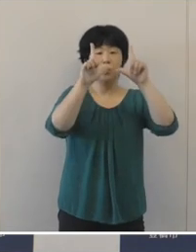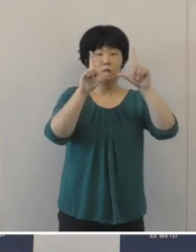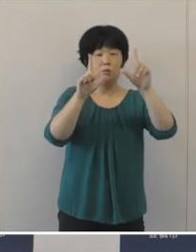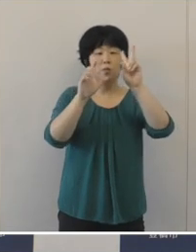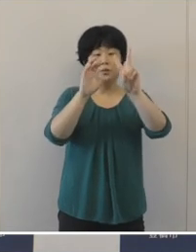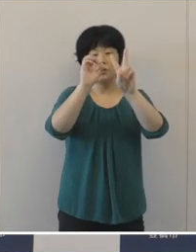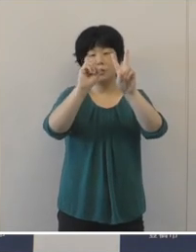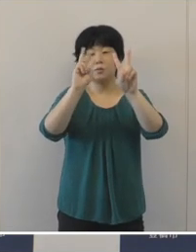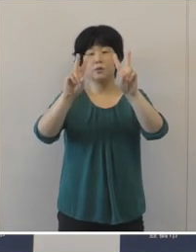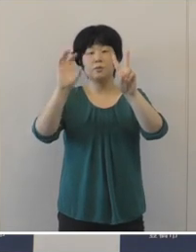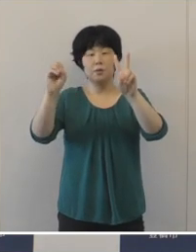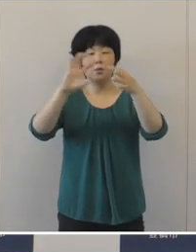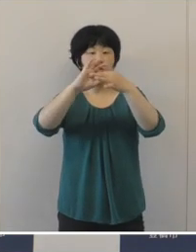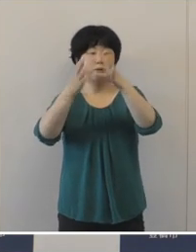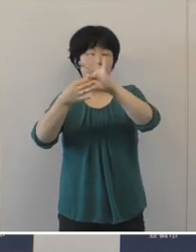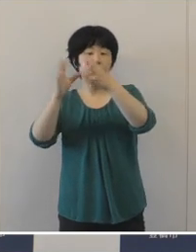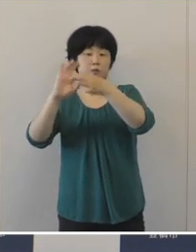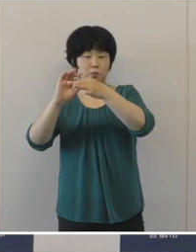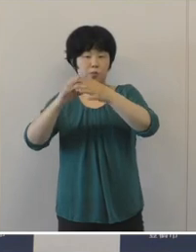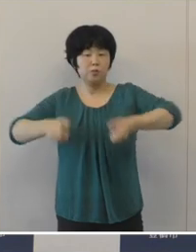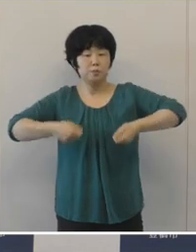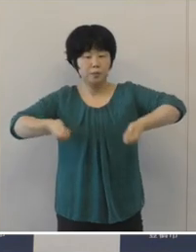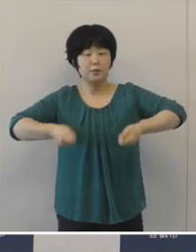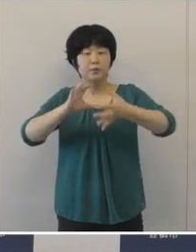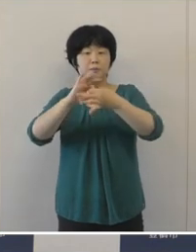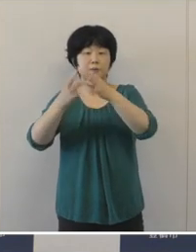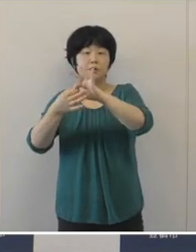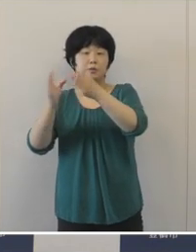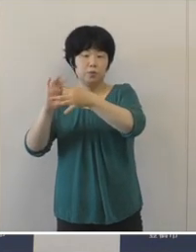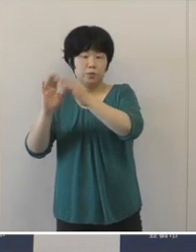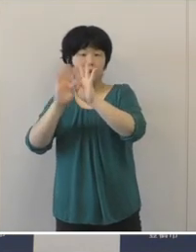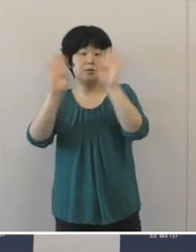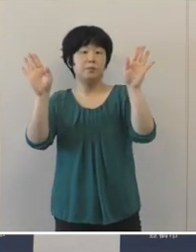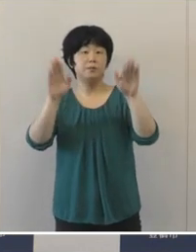東京2020オリンピックパラリンピック が開幕をして